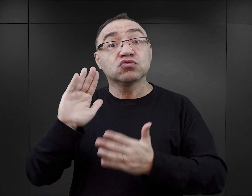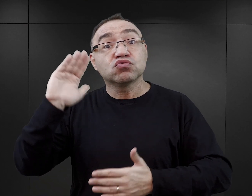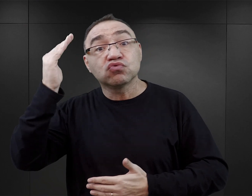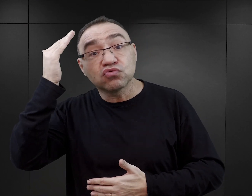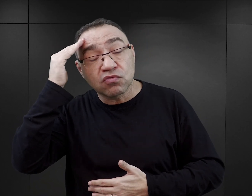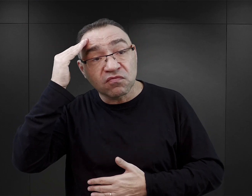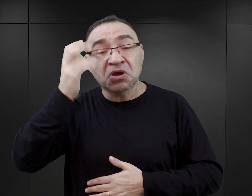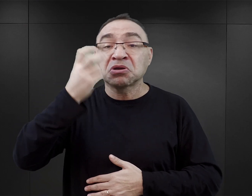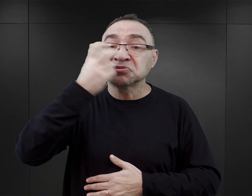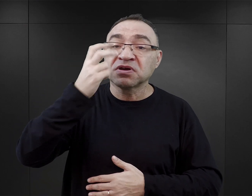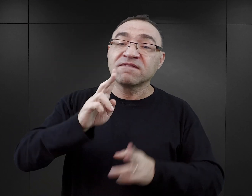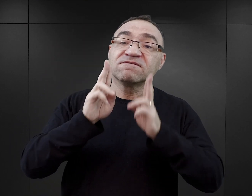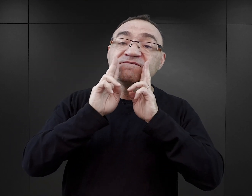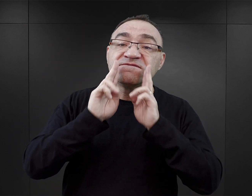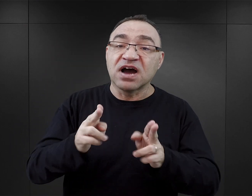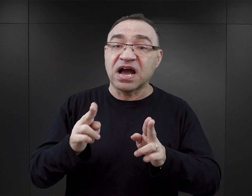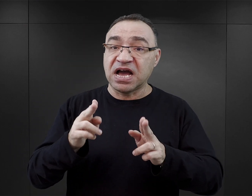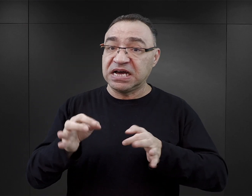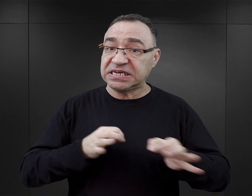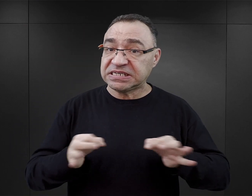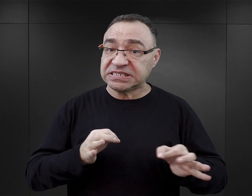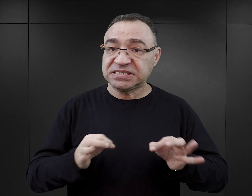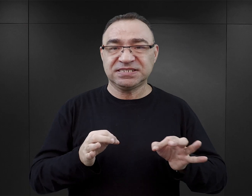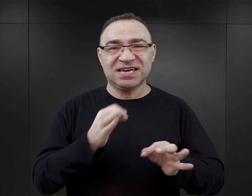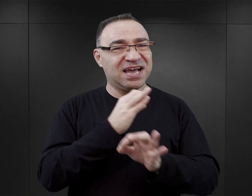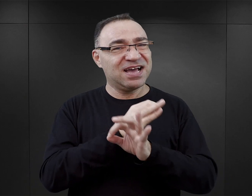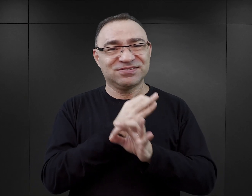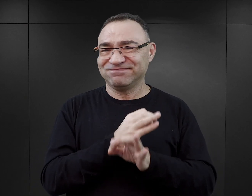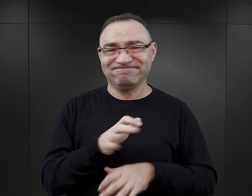się czegoś o fakcie historycznym, jakim było Auschwitz, no to nie.